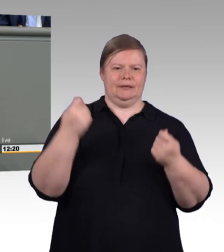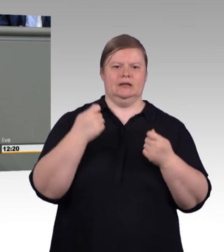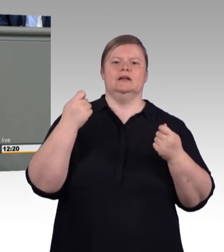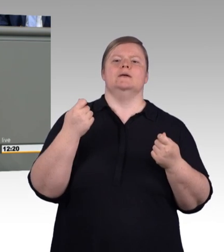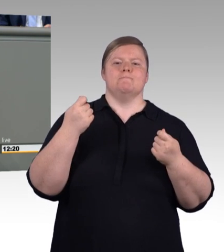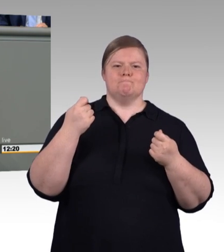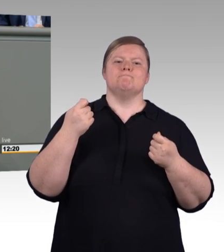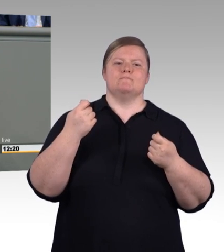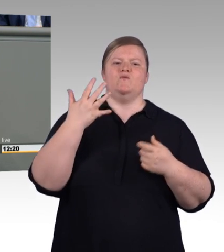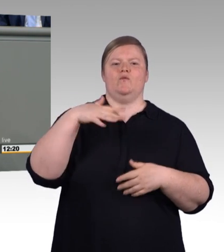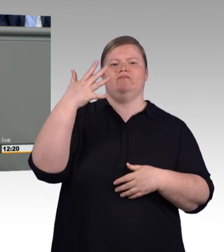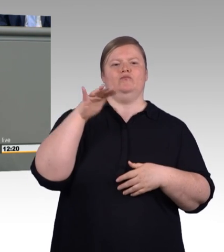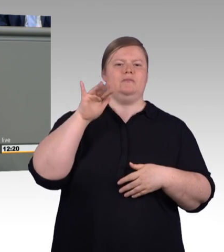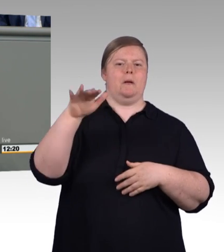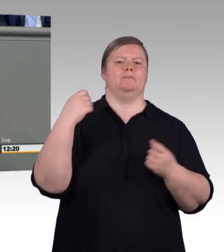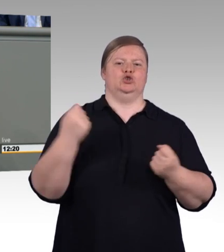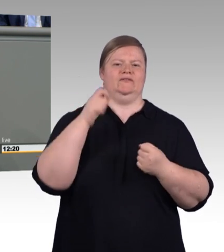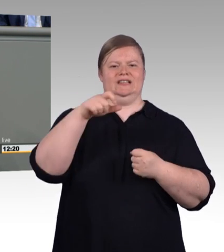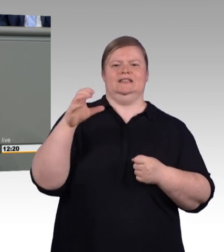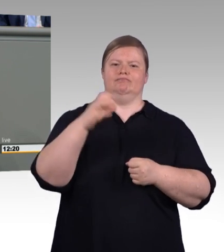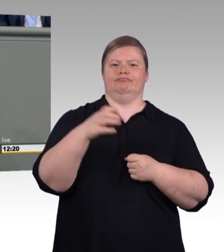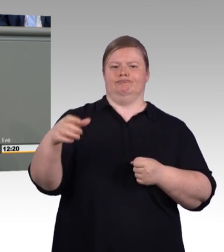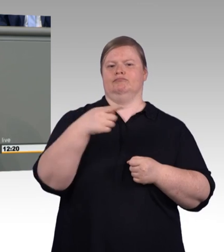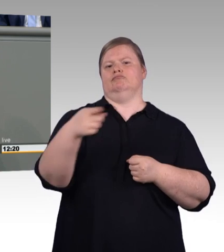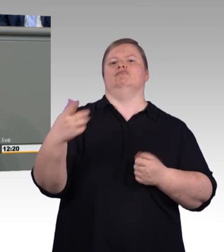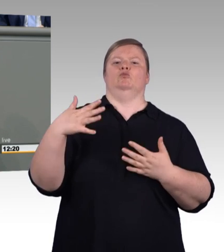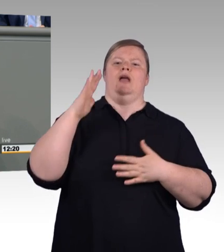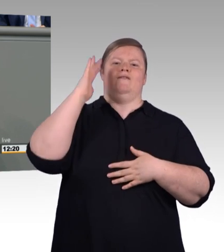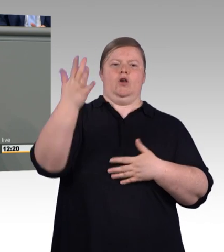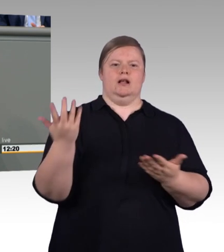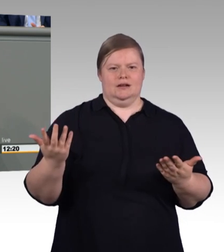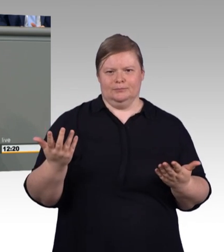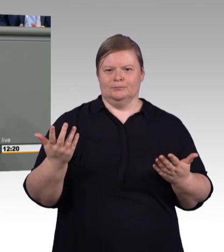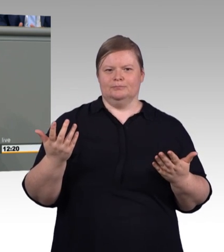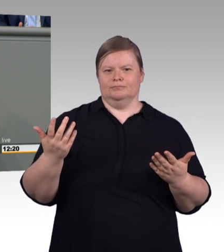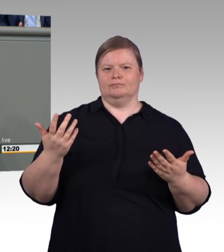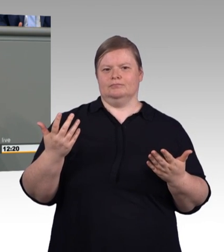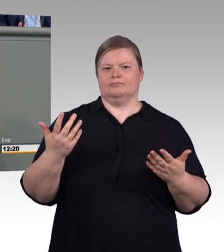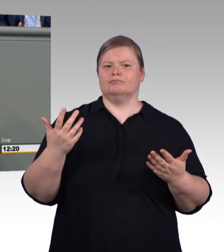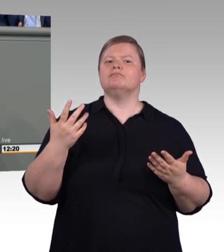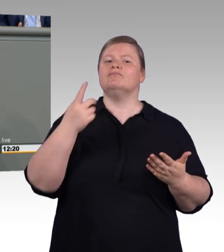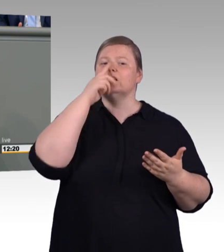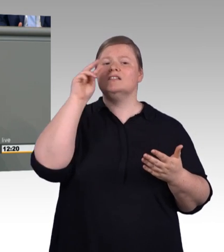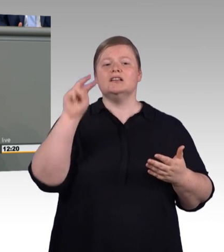Herr Albani, das es gar nicht gibt, sondern mit dem zu tun, was Jens Brandenburg, mein Kollege, gefordert hat,